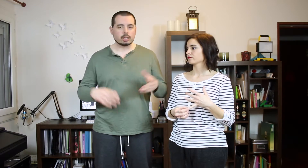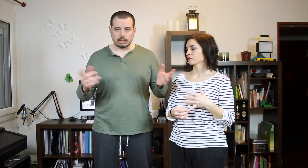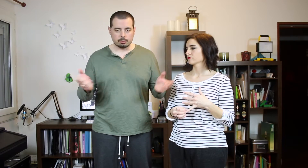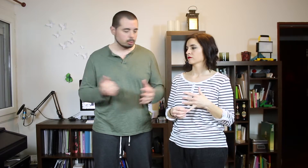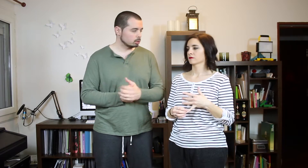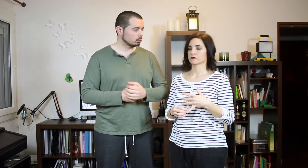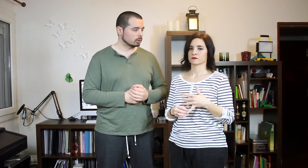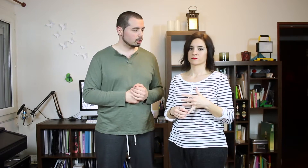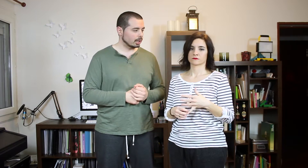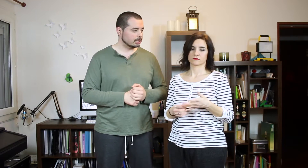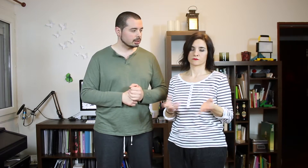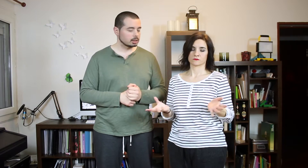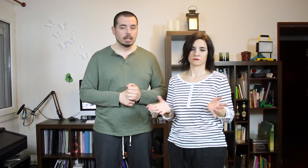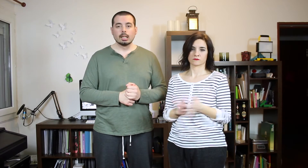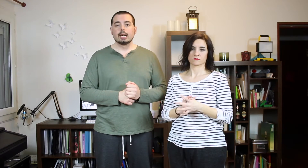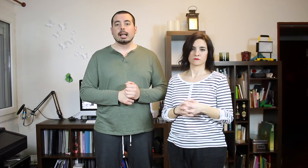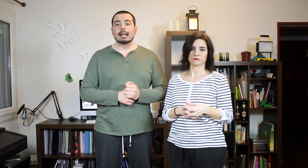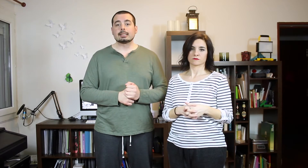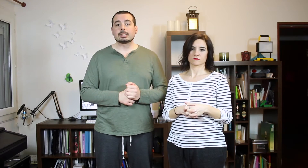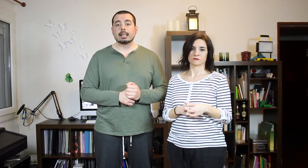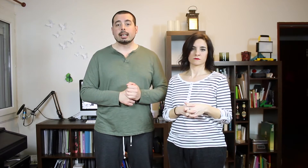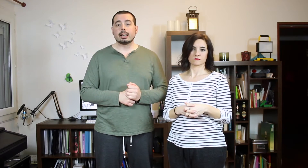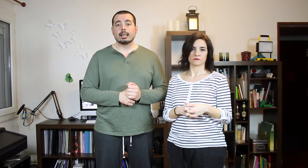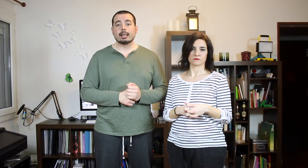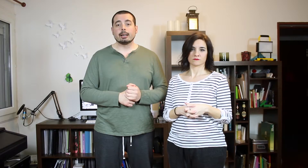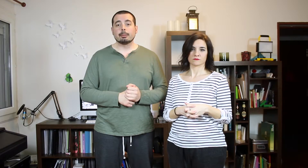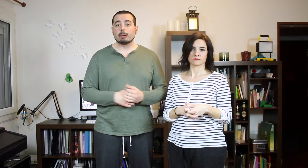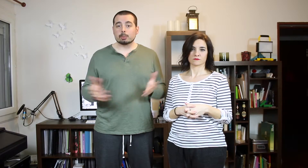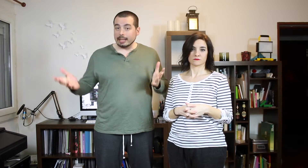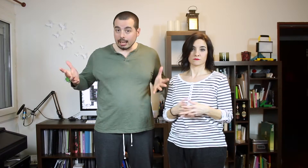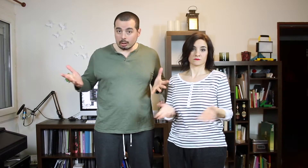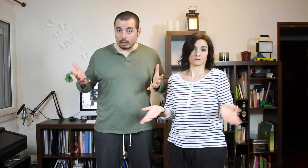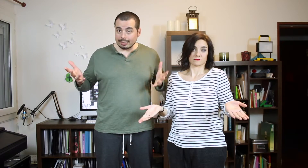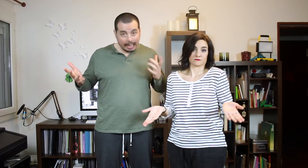así que vamos pa'llá